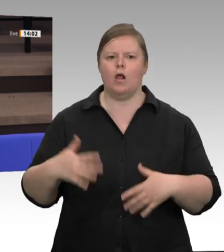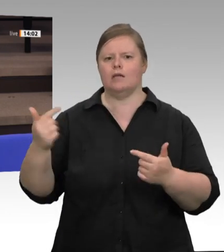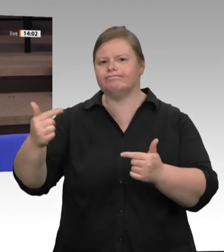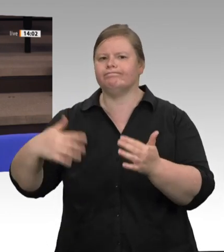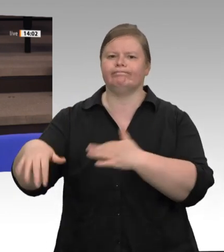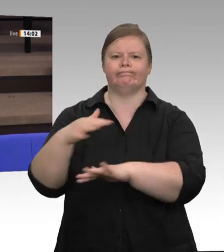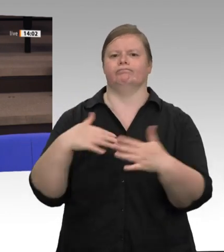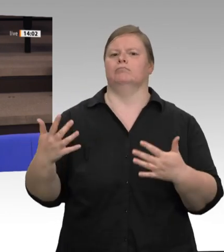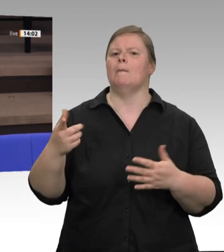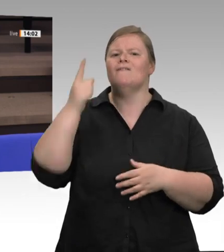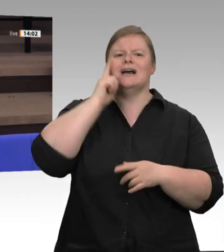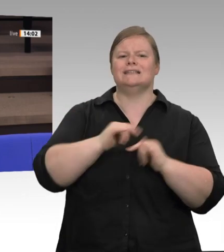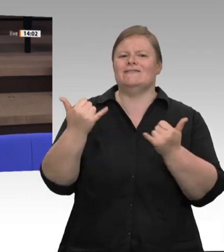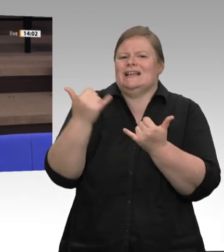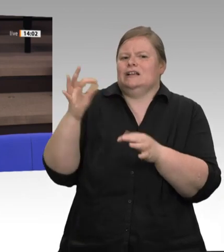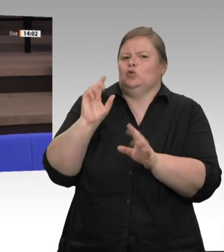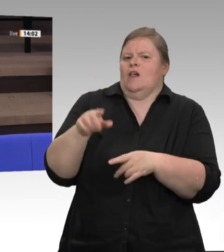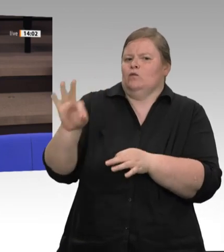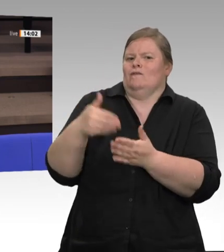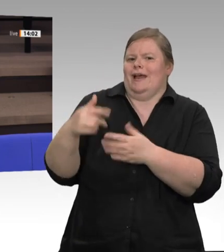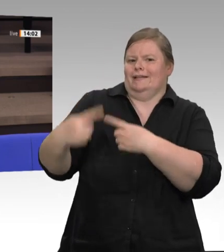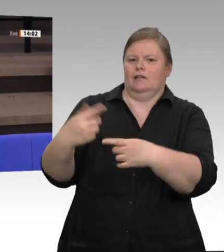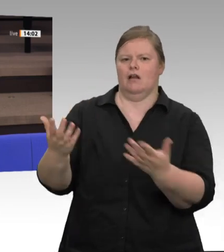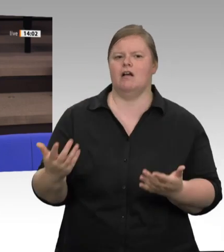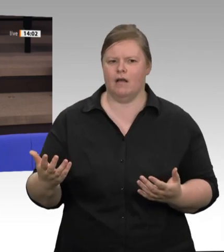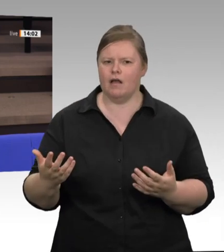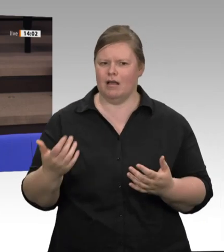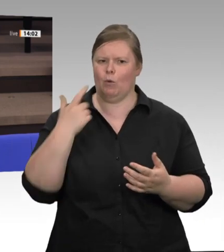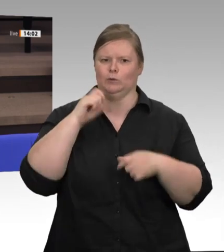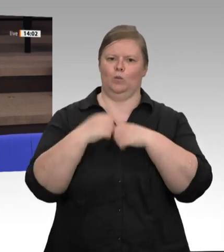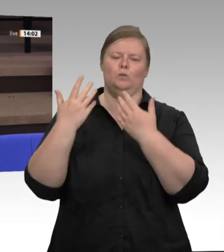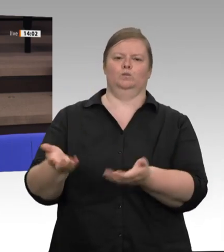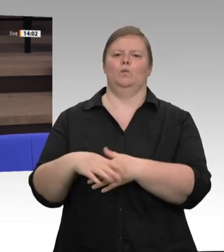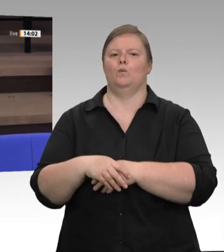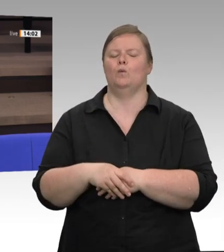Nordrhein-Westfalen –: „Hier wird jetzt streng nach Recht und Gesetz